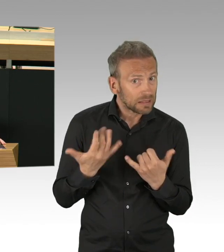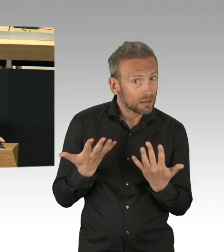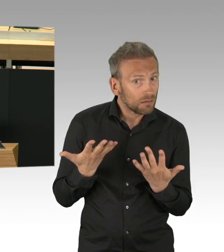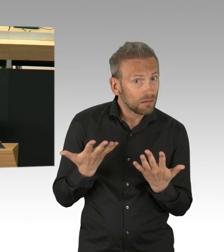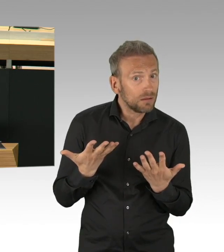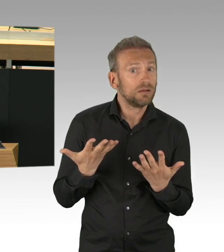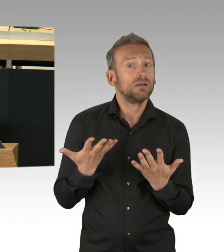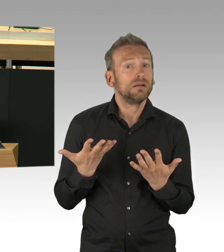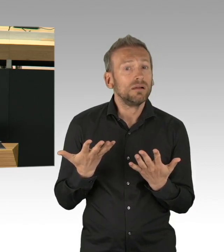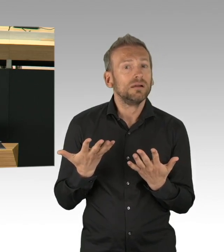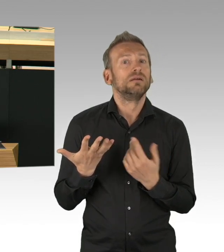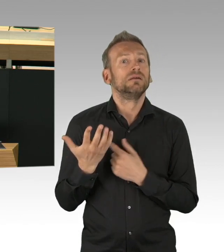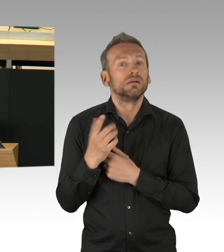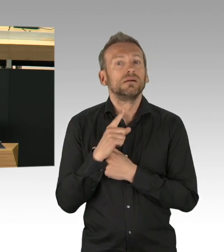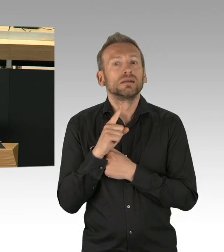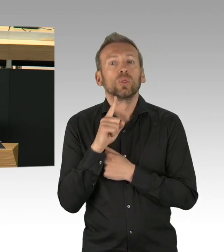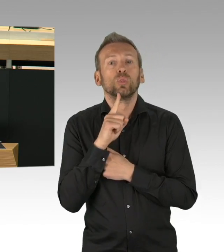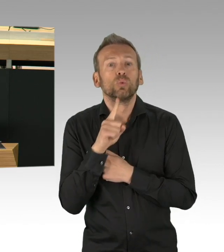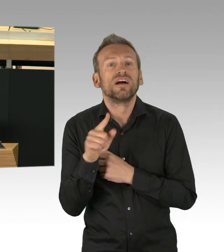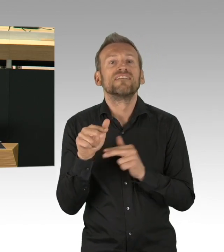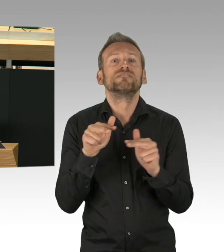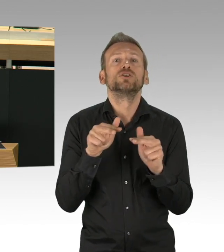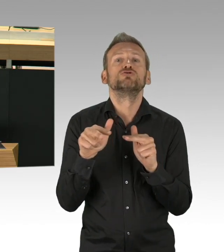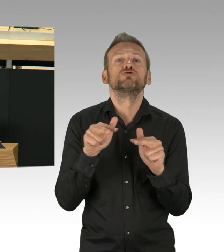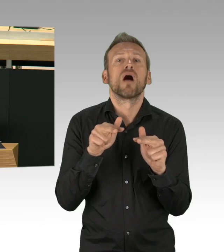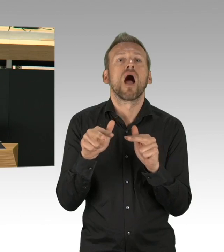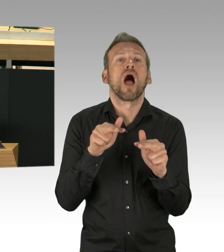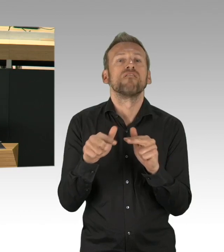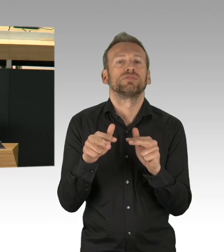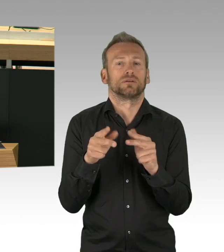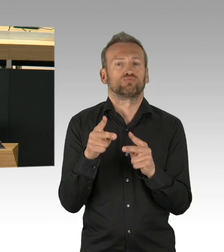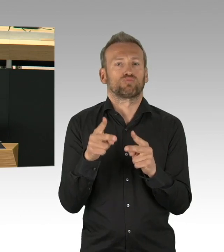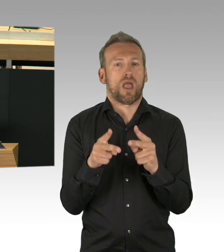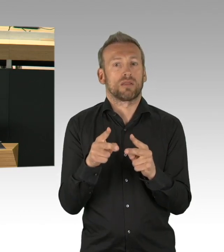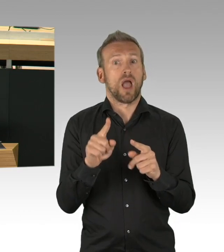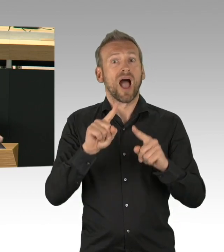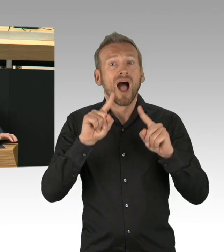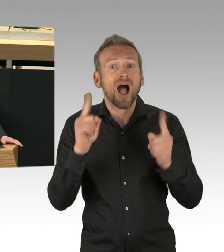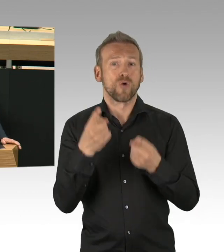Sondern die Menschen scheuen vor ärztlicher Behandlung zurück, wahrscheinlich, weil sie Angst vor einer Infektion haben.